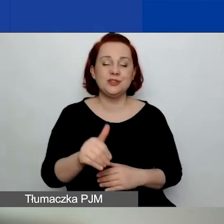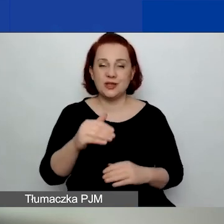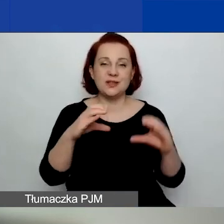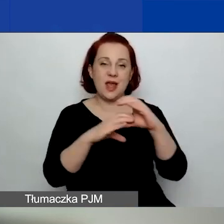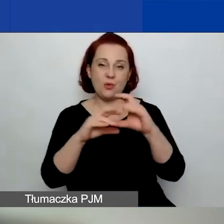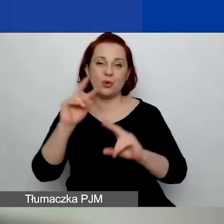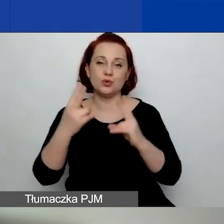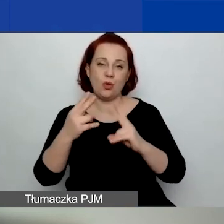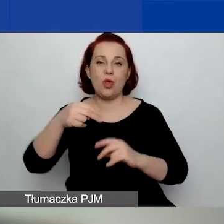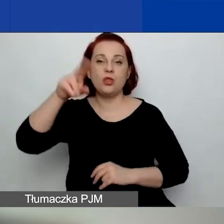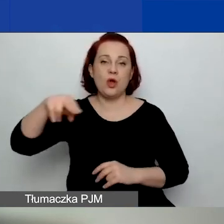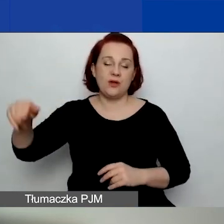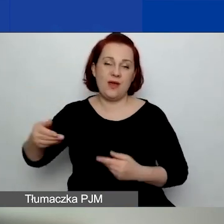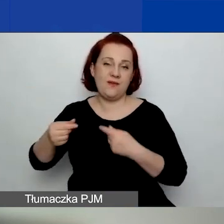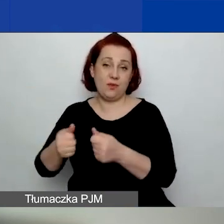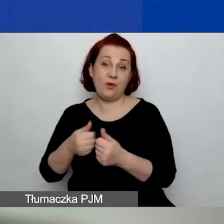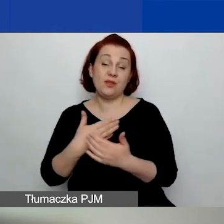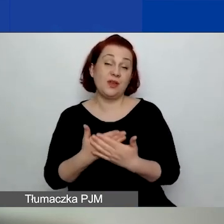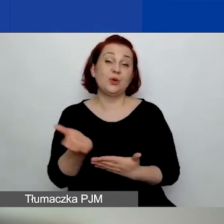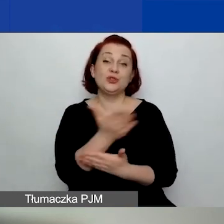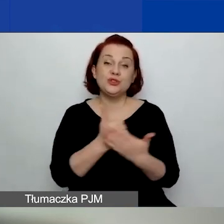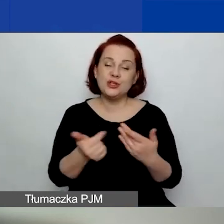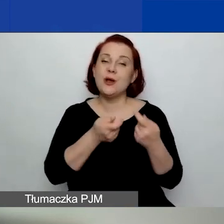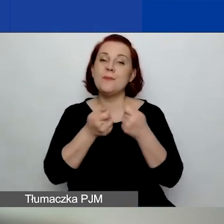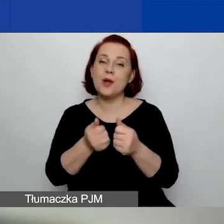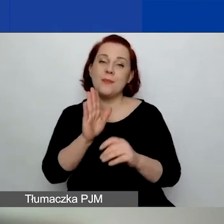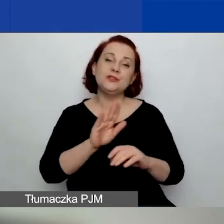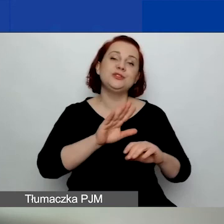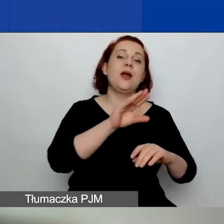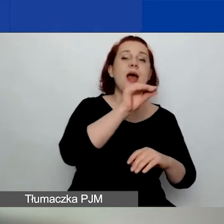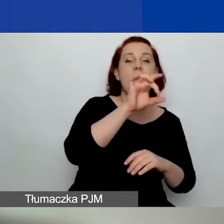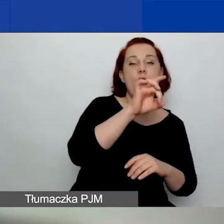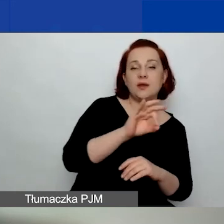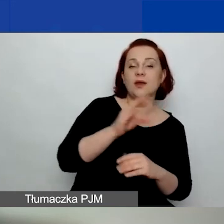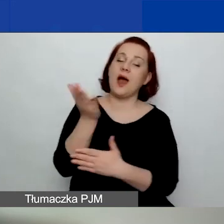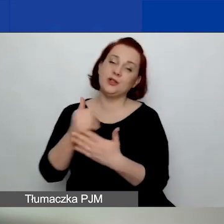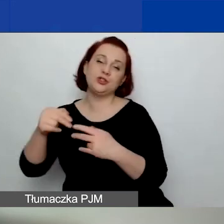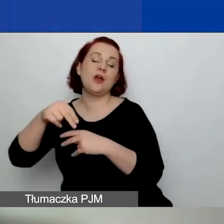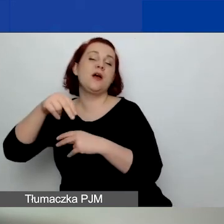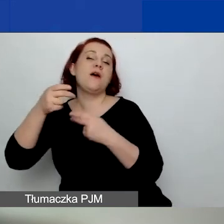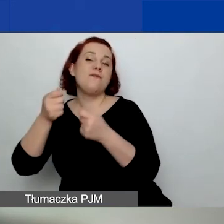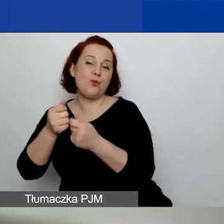To znaczy, że część projektów będzie dofinansowana z funduszy EOG, a część będzie dofinansowana z funduszy norweskich.